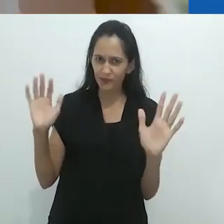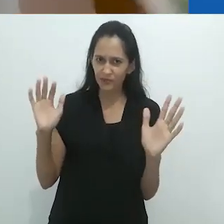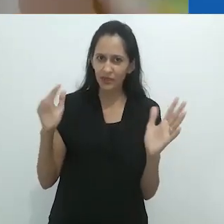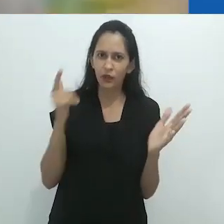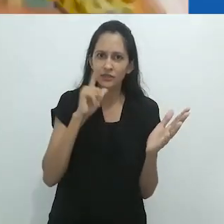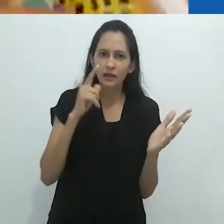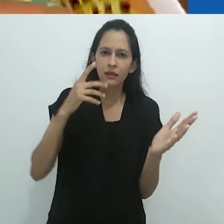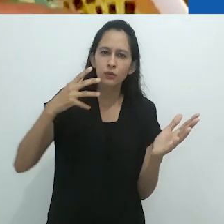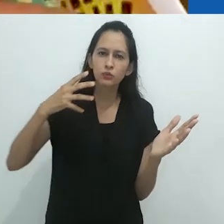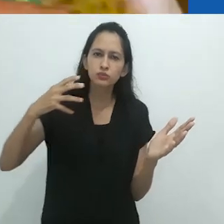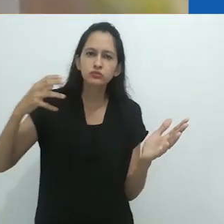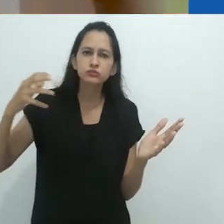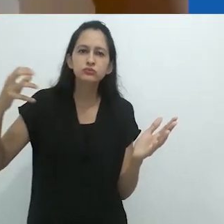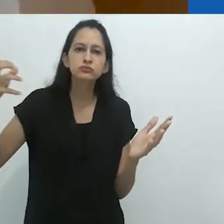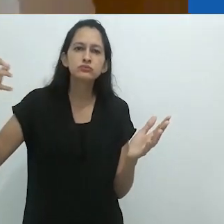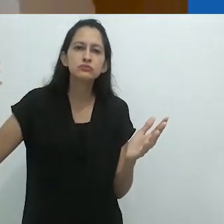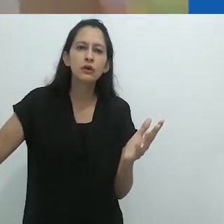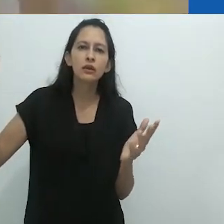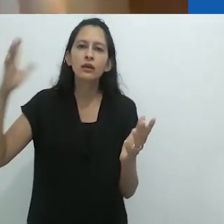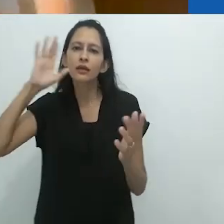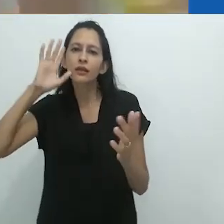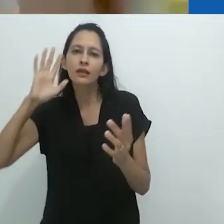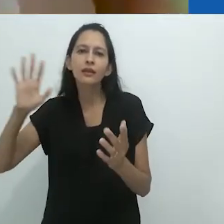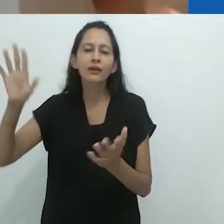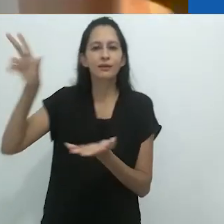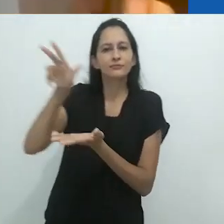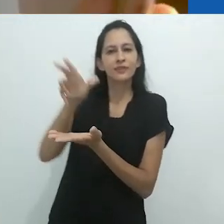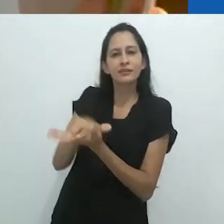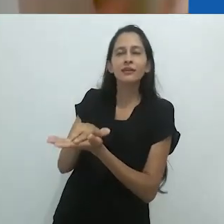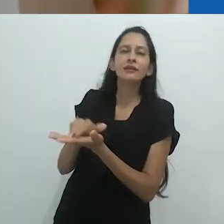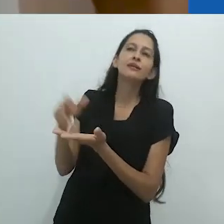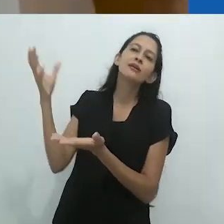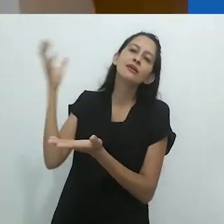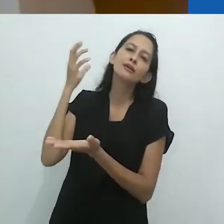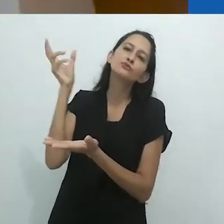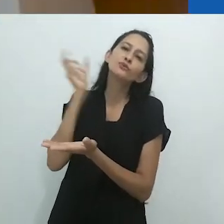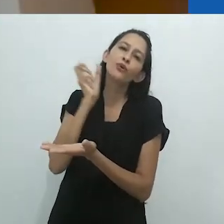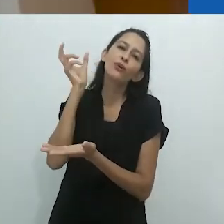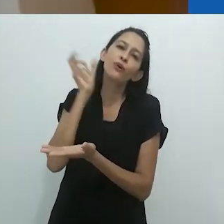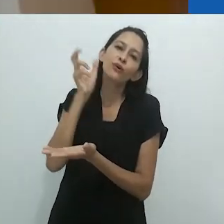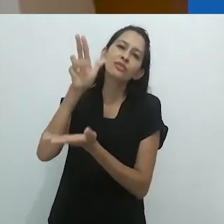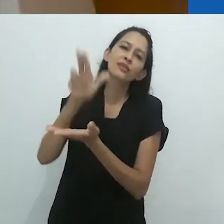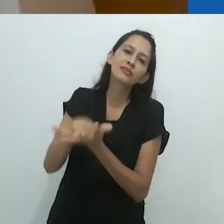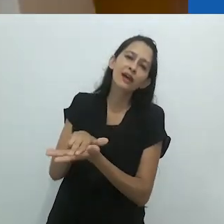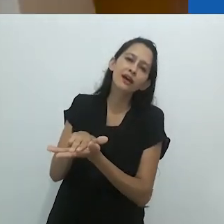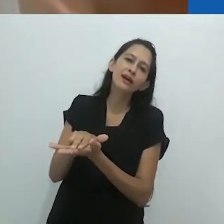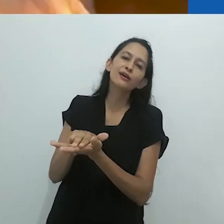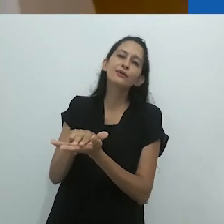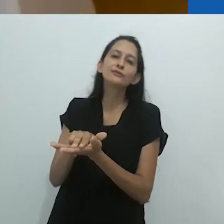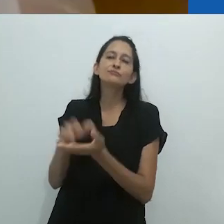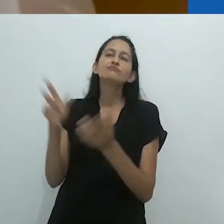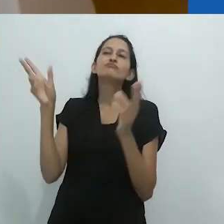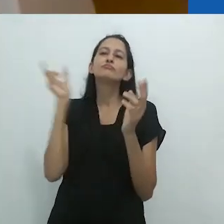Que você se dissolve na imagem. Ouvindo, deitado no chão, ou qualquer coisa do tipo,